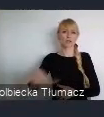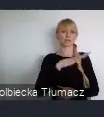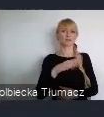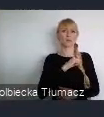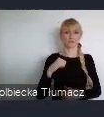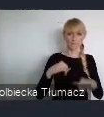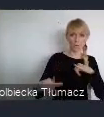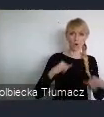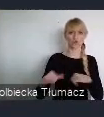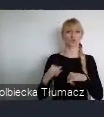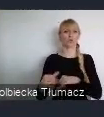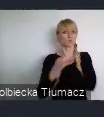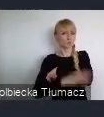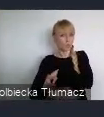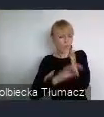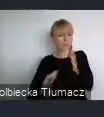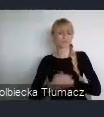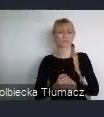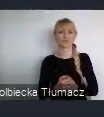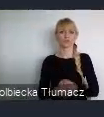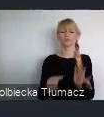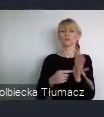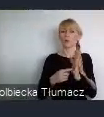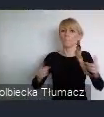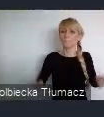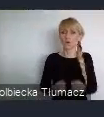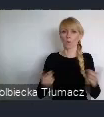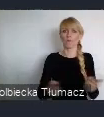Celem tej incjatywy jest promowanie wśród uczestników WUF11